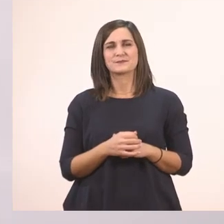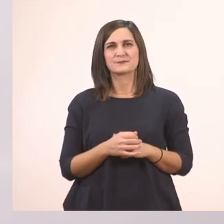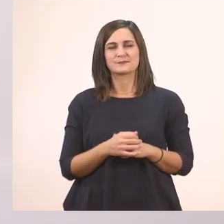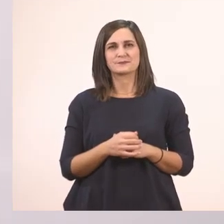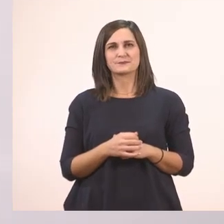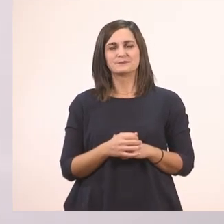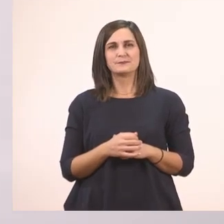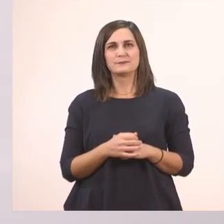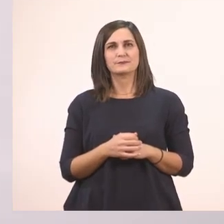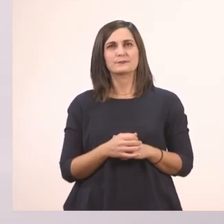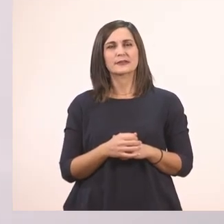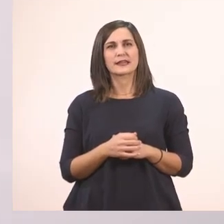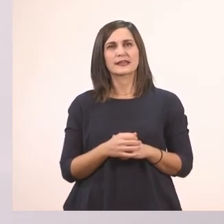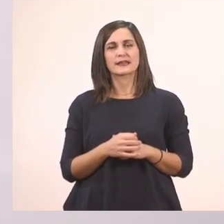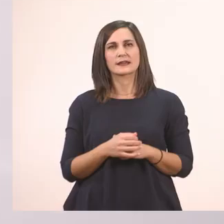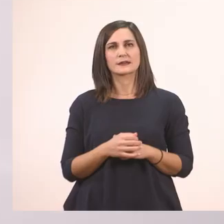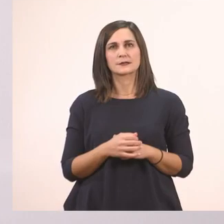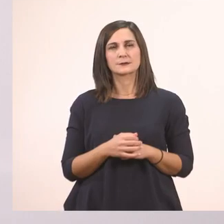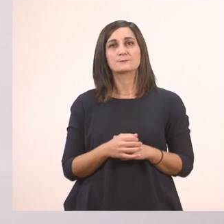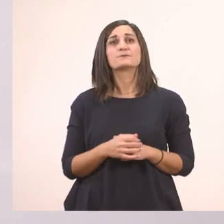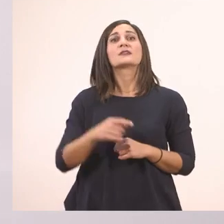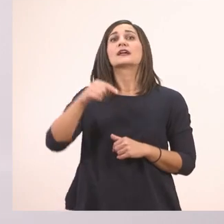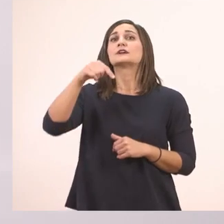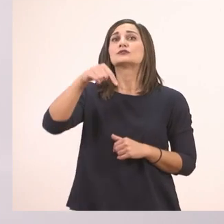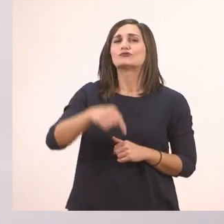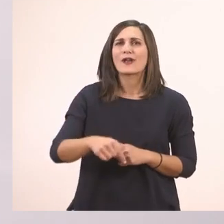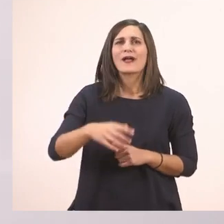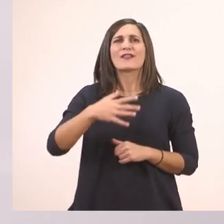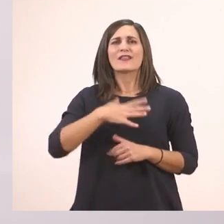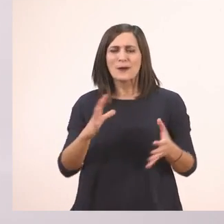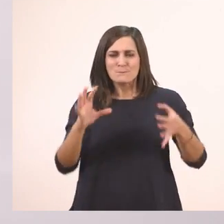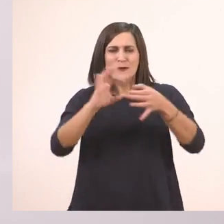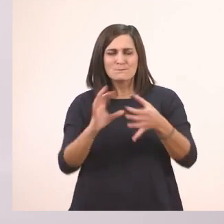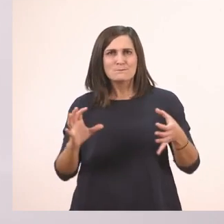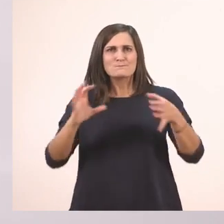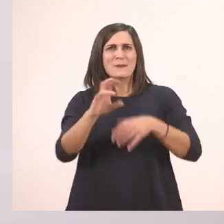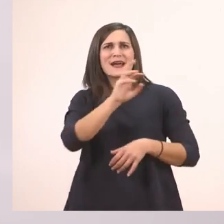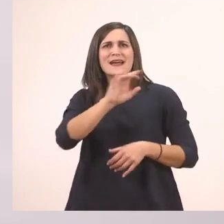Τώρα θέλω να φτιάξουμε παρεούλες με το Ι ι του ιπποπόταμου, το ι το μπαστουνάκι